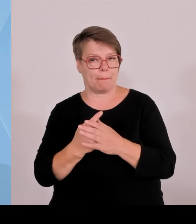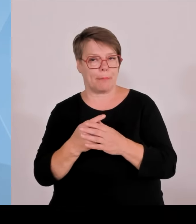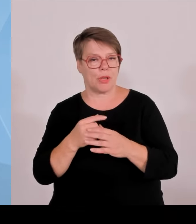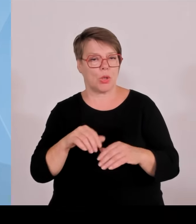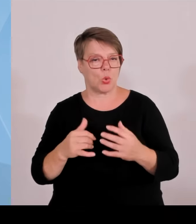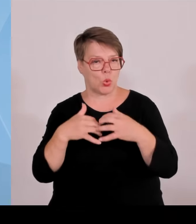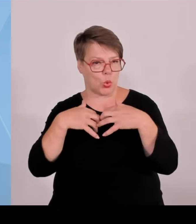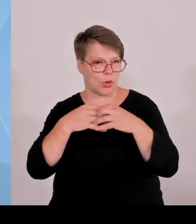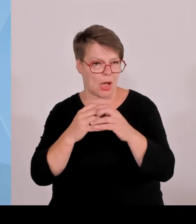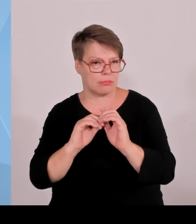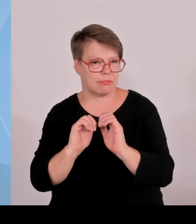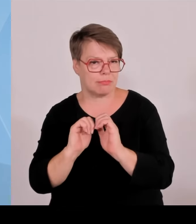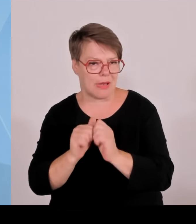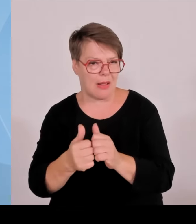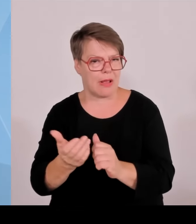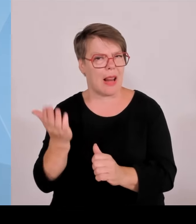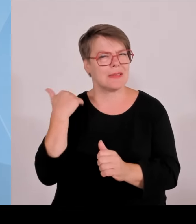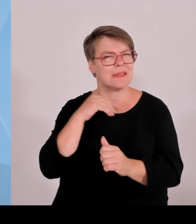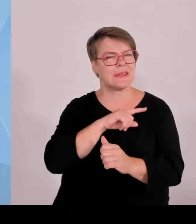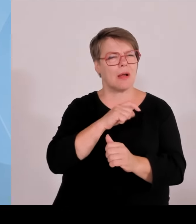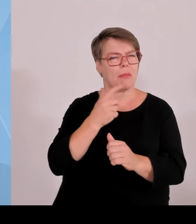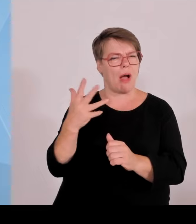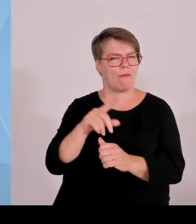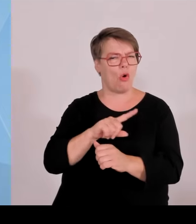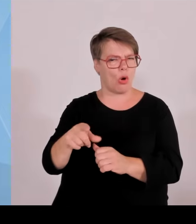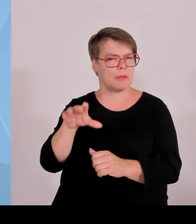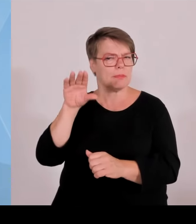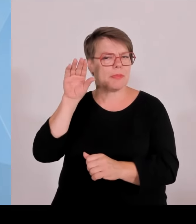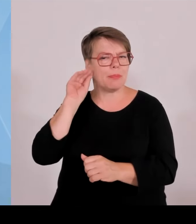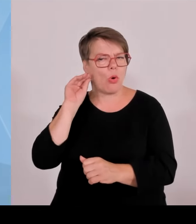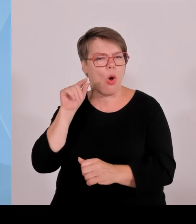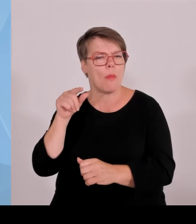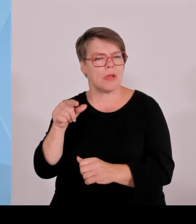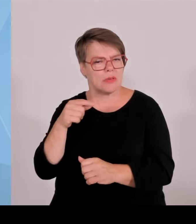Summen erhöhen, wo wir auch die Möglichkeit erhöhen, schon